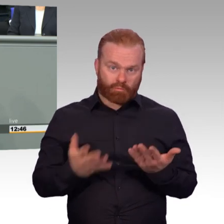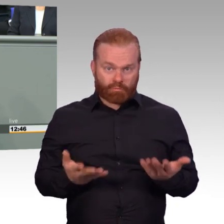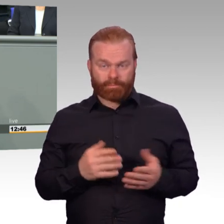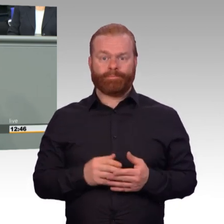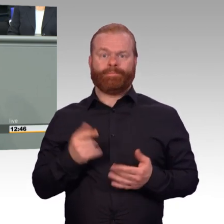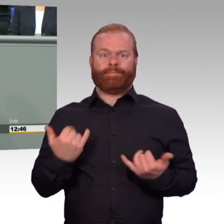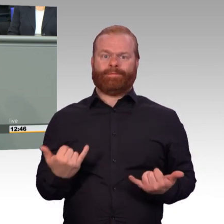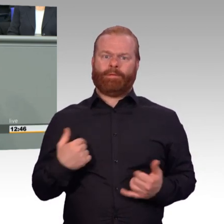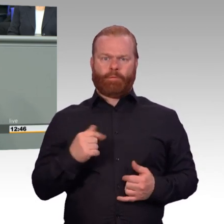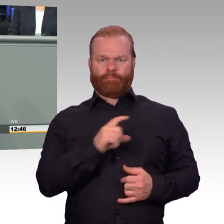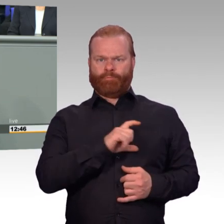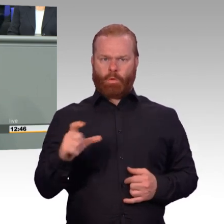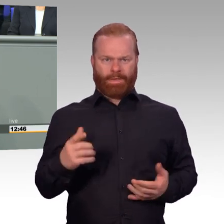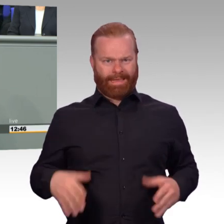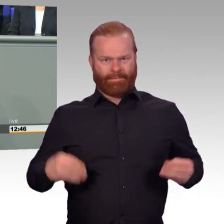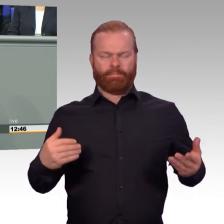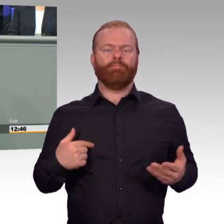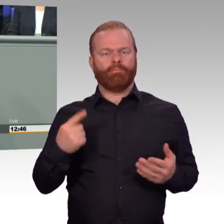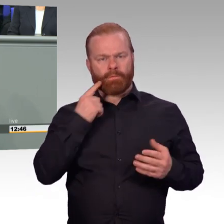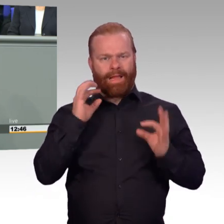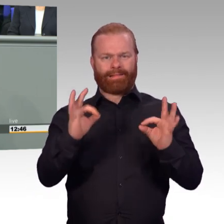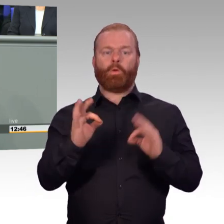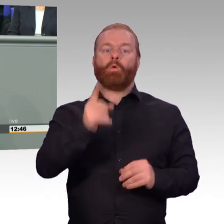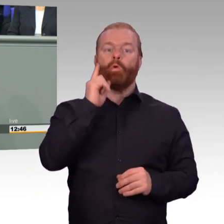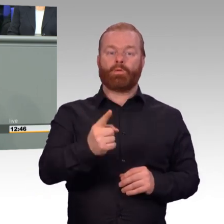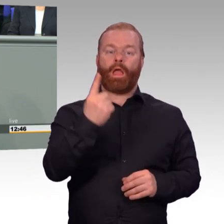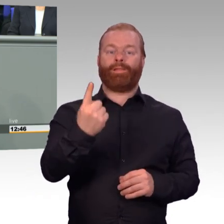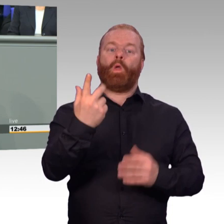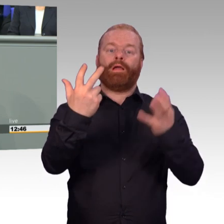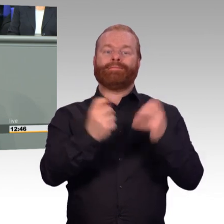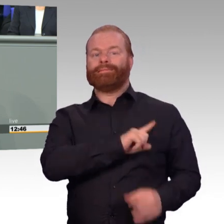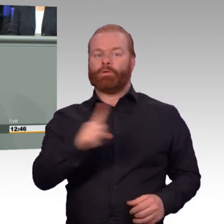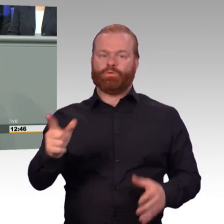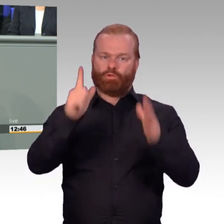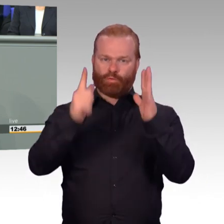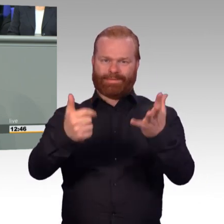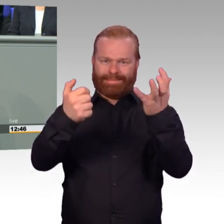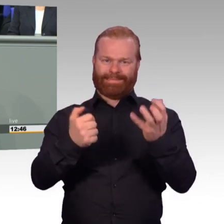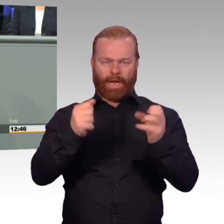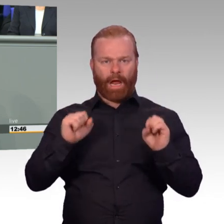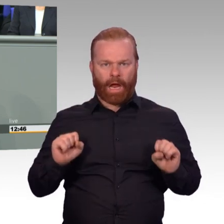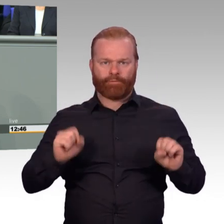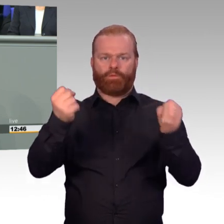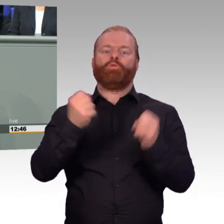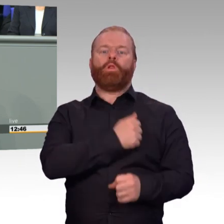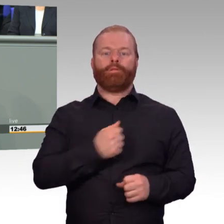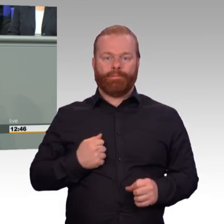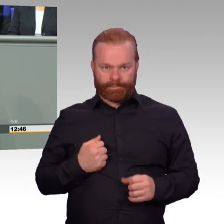Jahresscheibe 2019 184.530. Das ist eine Deckungsquote von 99 Prozent